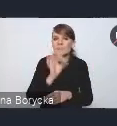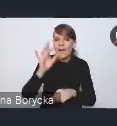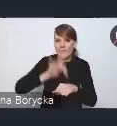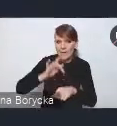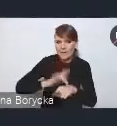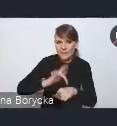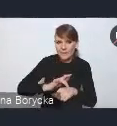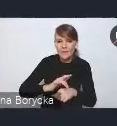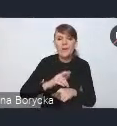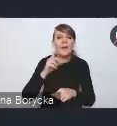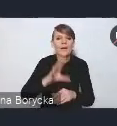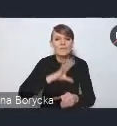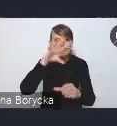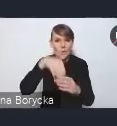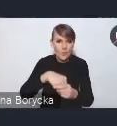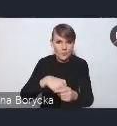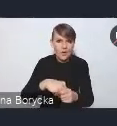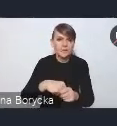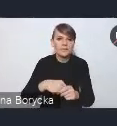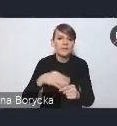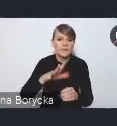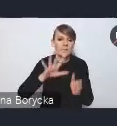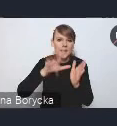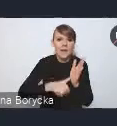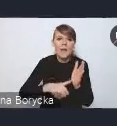włączenie w struktury miasta istniejących obszarów zabudowy,